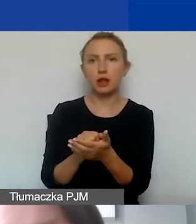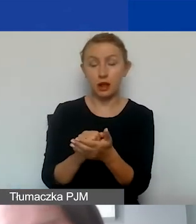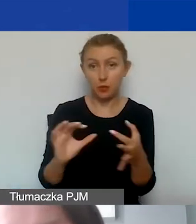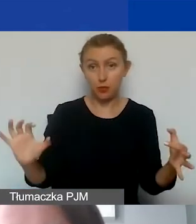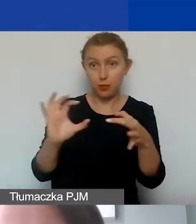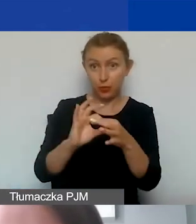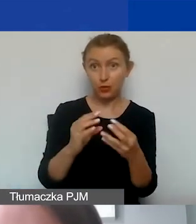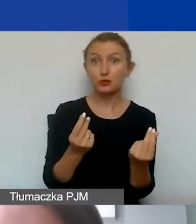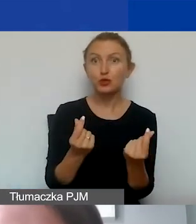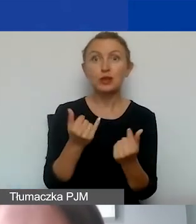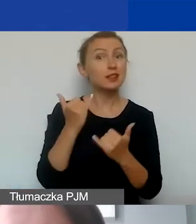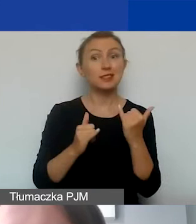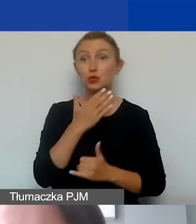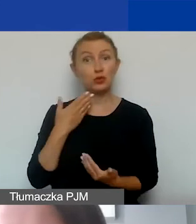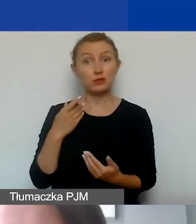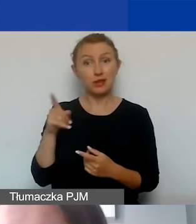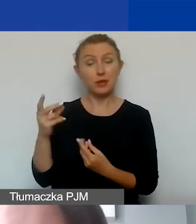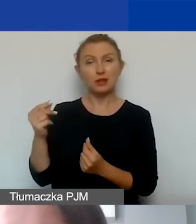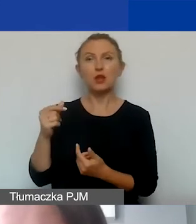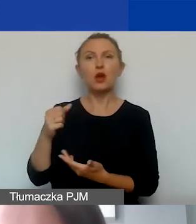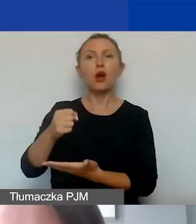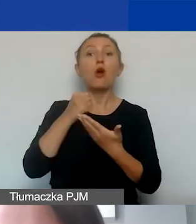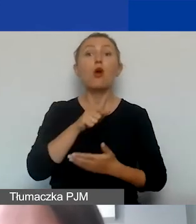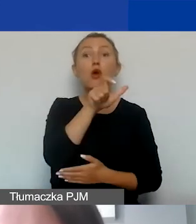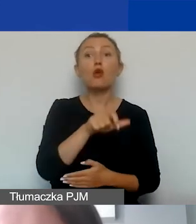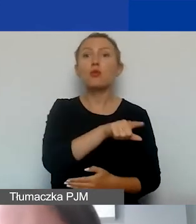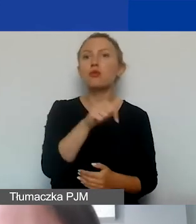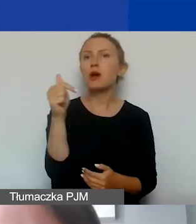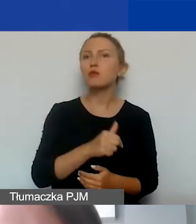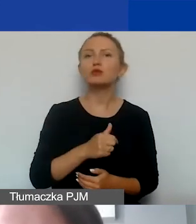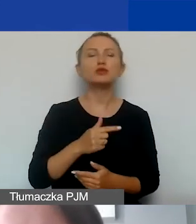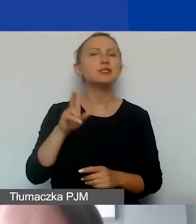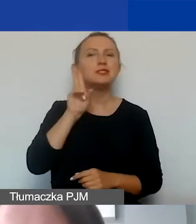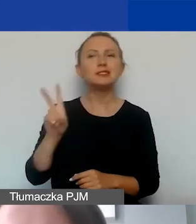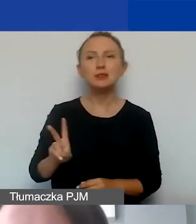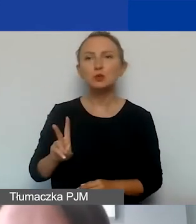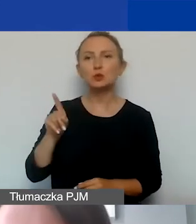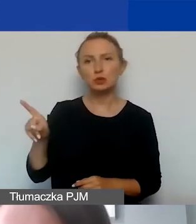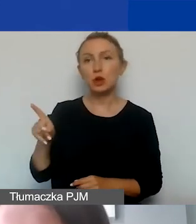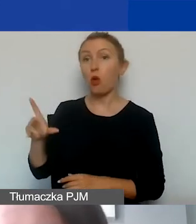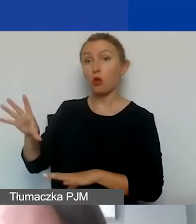To jeżeli nie są to takie środki, grantobiorca musi wcześniej uzyskać od instytucji, od której otrzymał dotację,